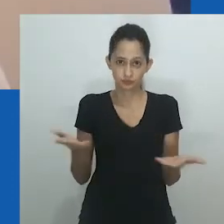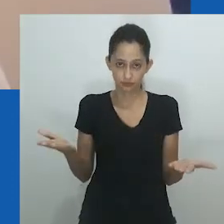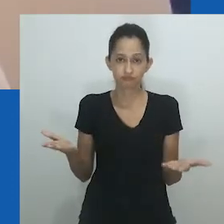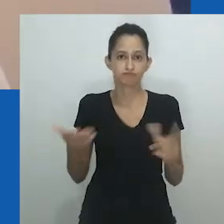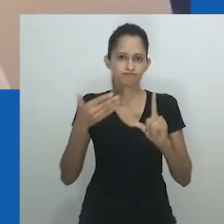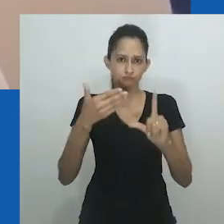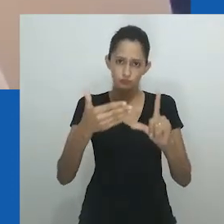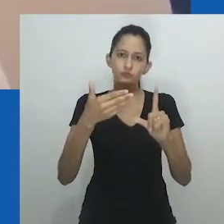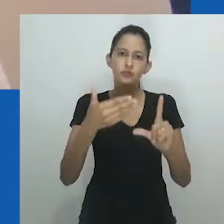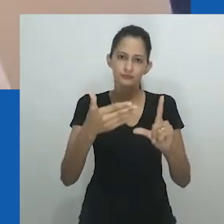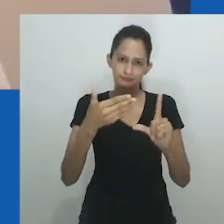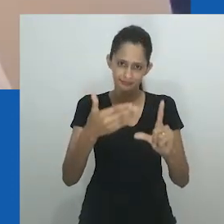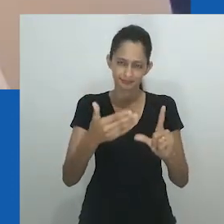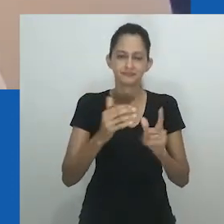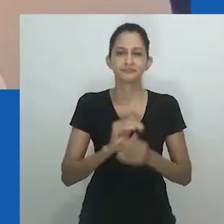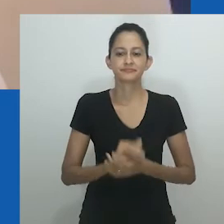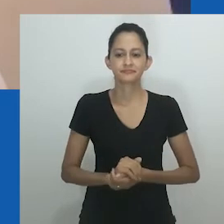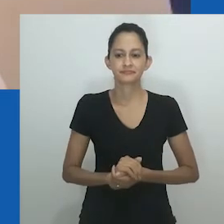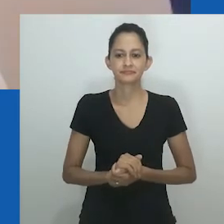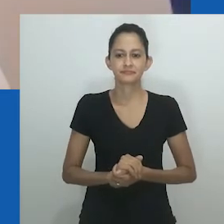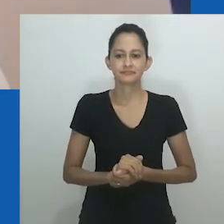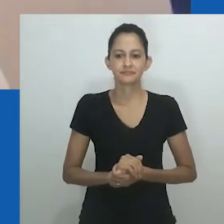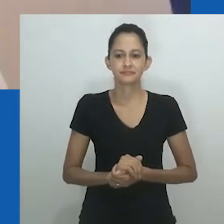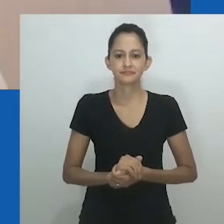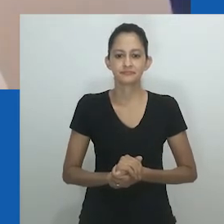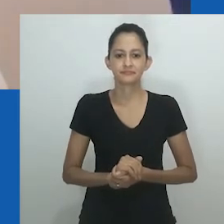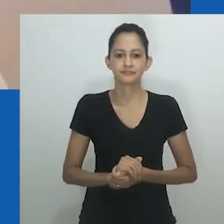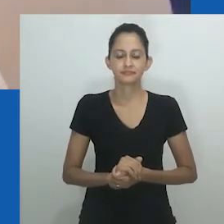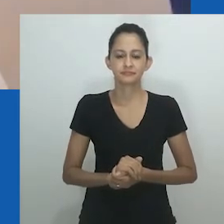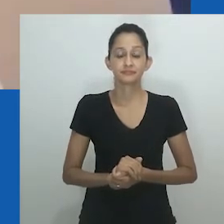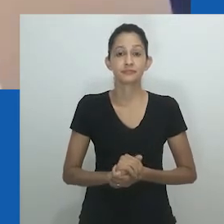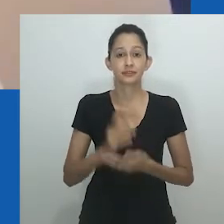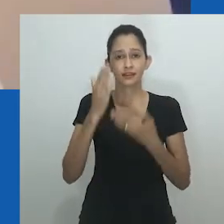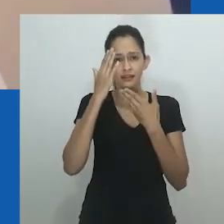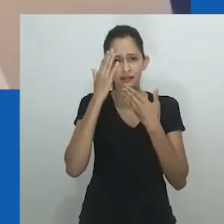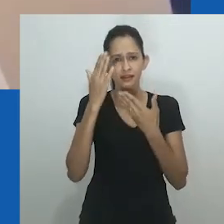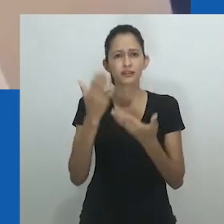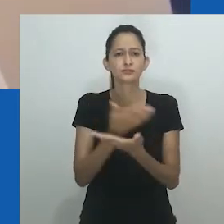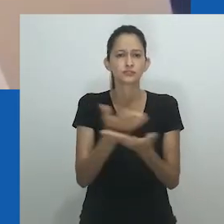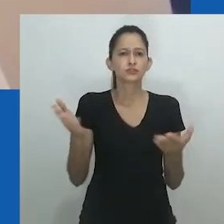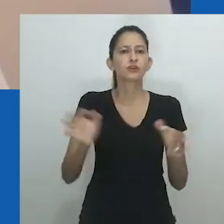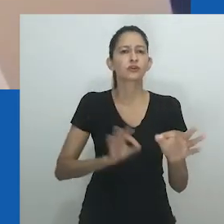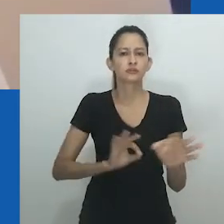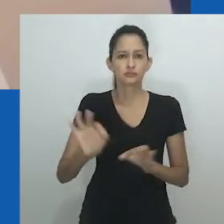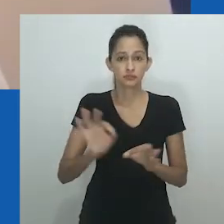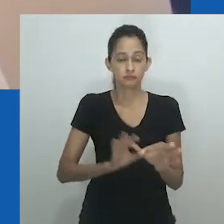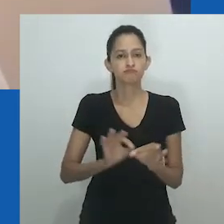É uma grande honra para mim fazer parte deste encontro, virtualmente.